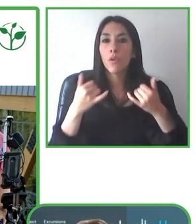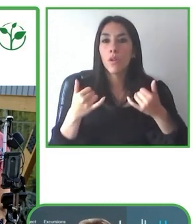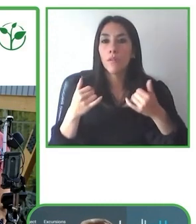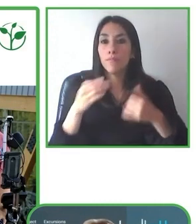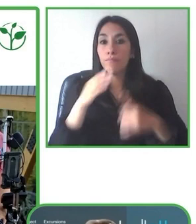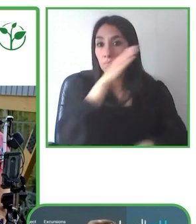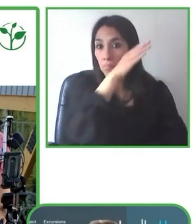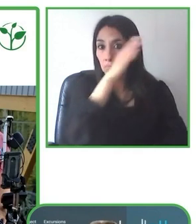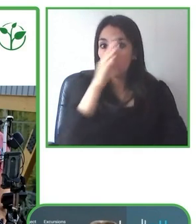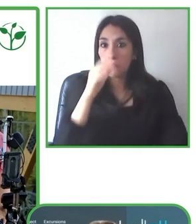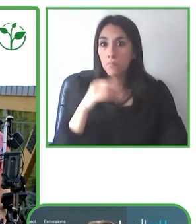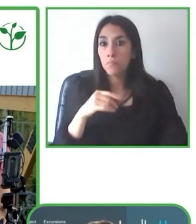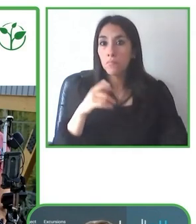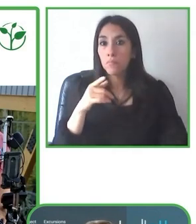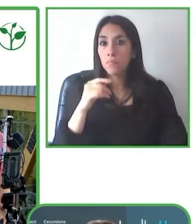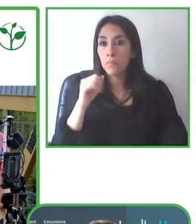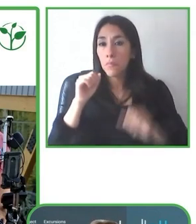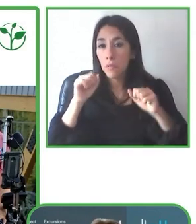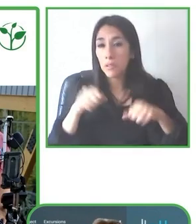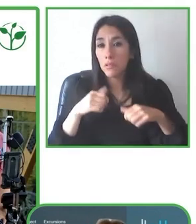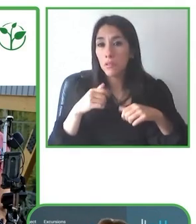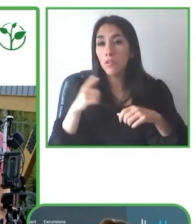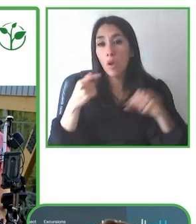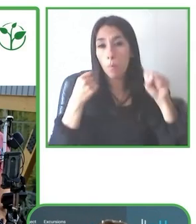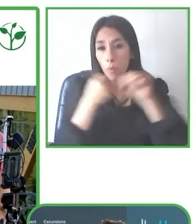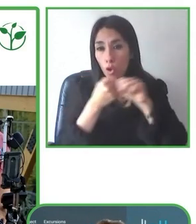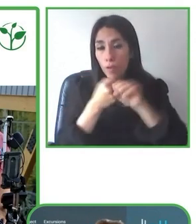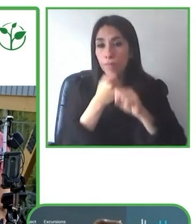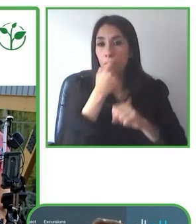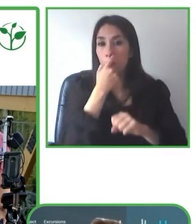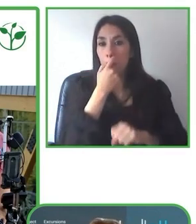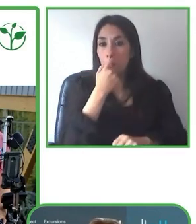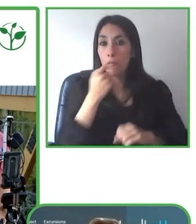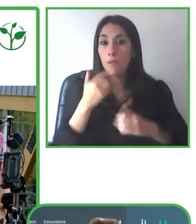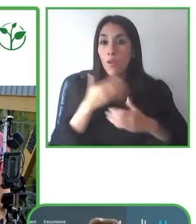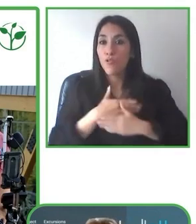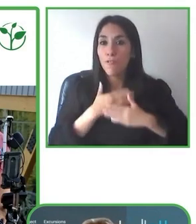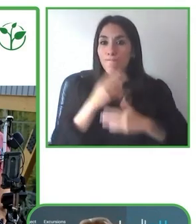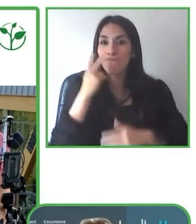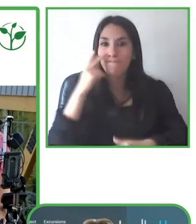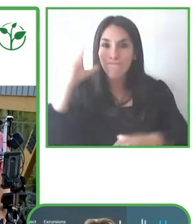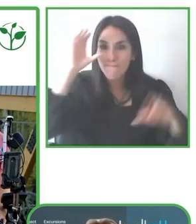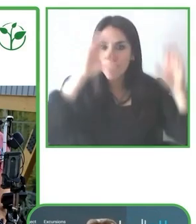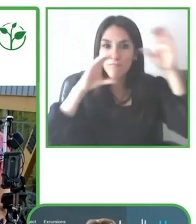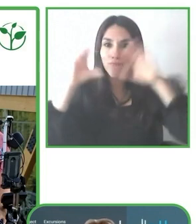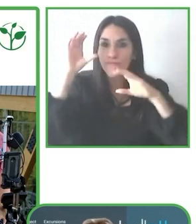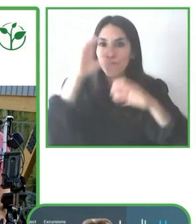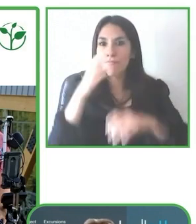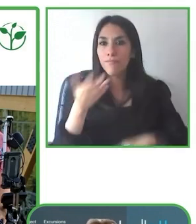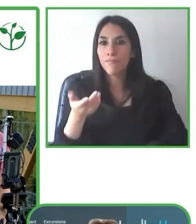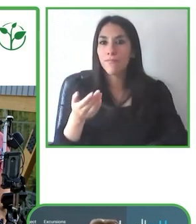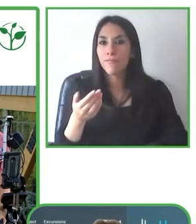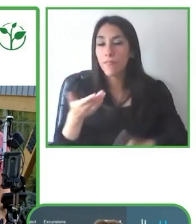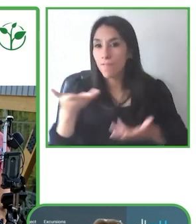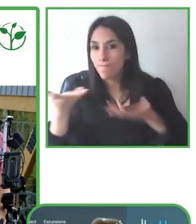también disfrutar el tour. Entonces eso, eso es un tema que nosotros lo recalcamos muchísimo también con los guías